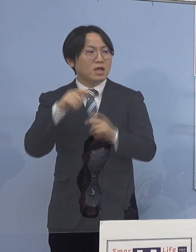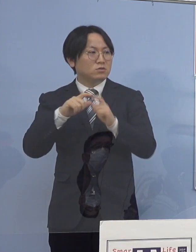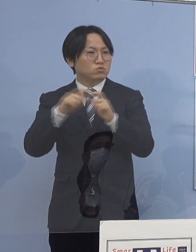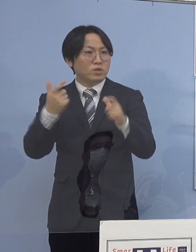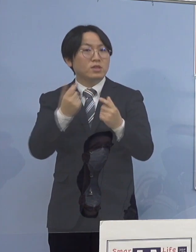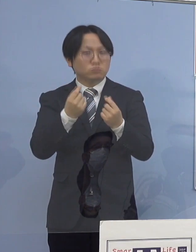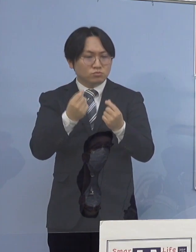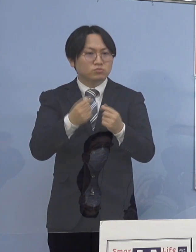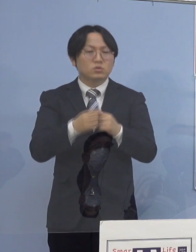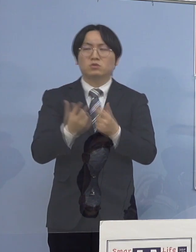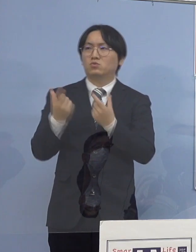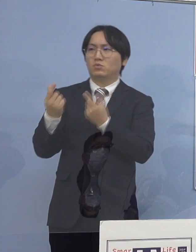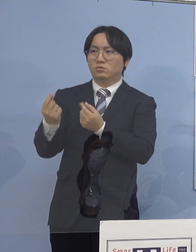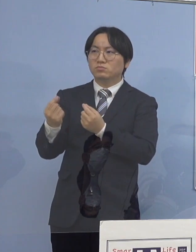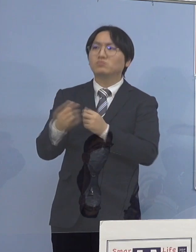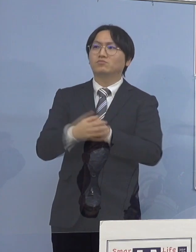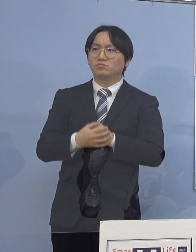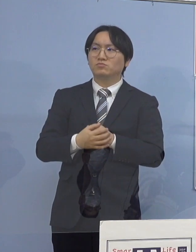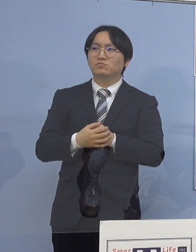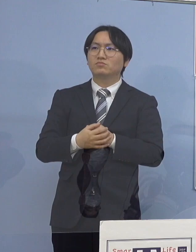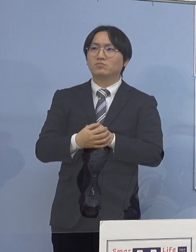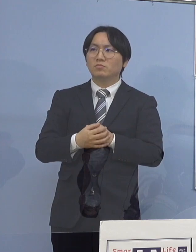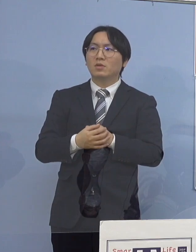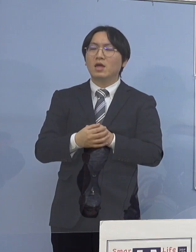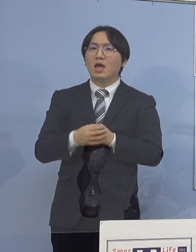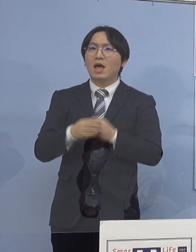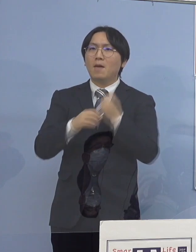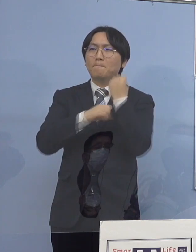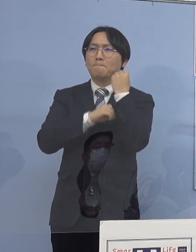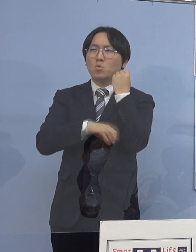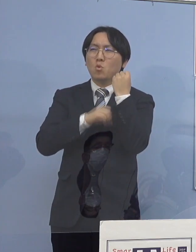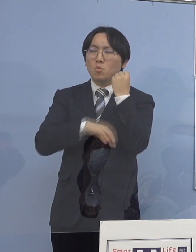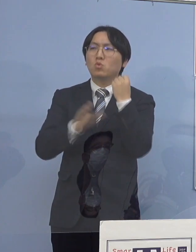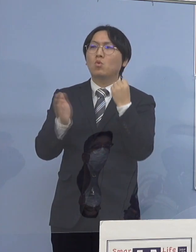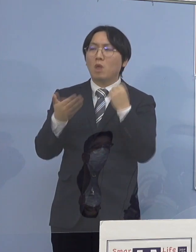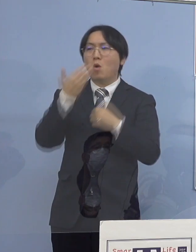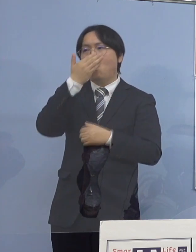やっぱり若い世代ということは 変わりないということです